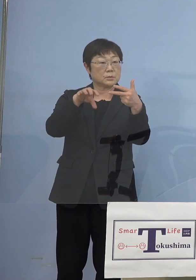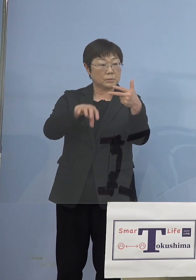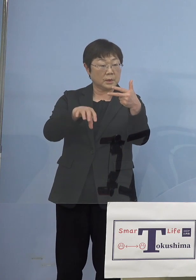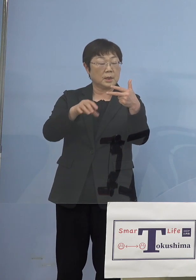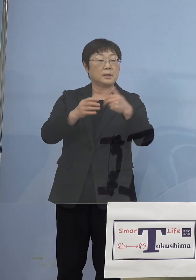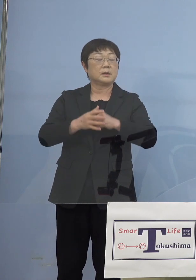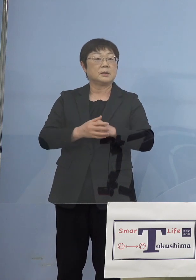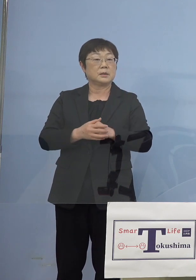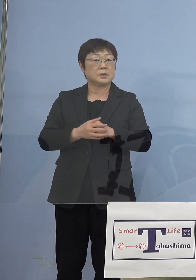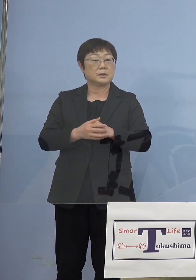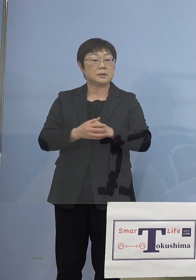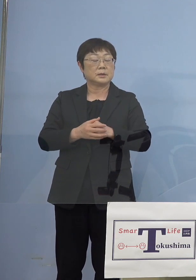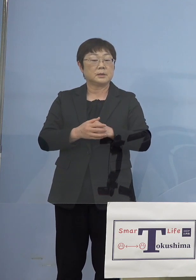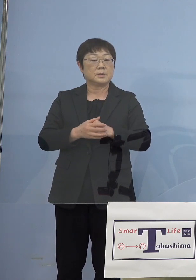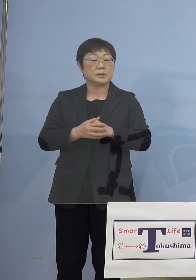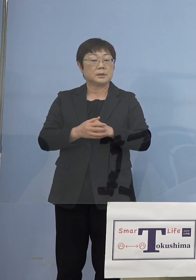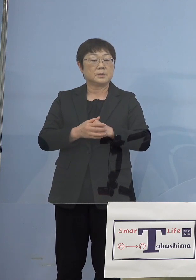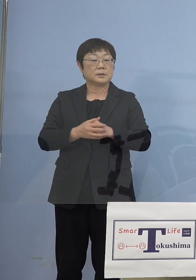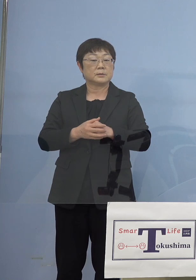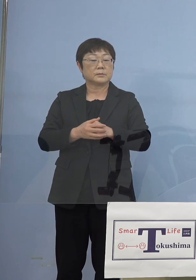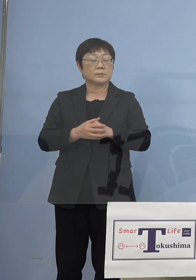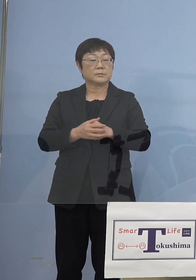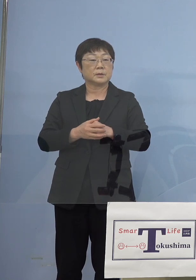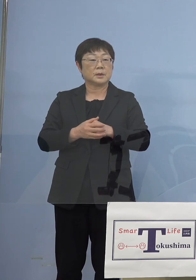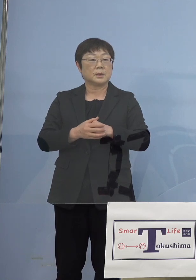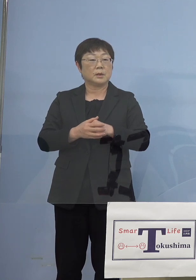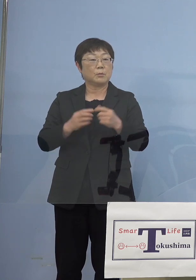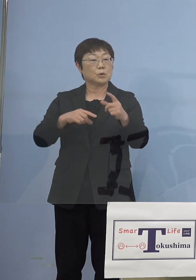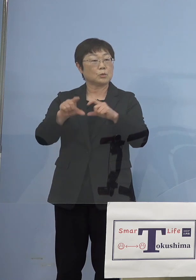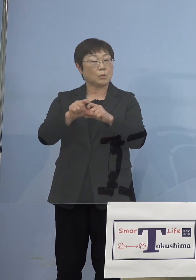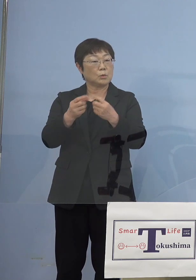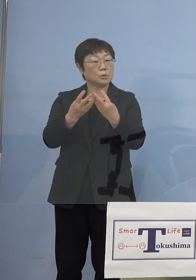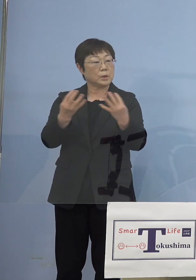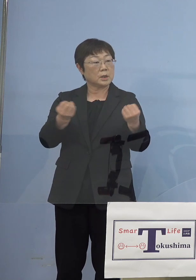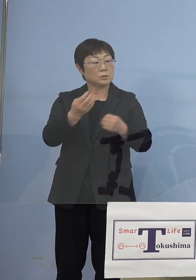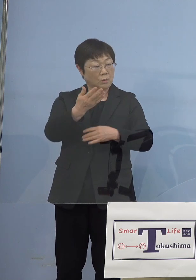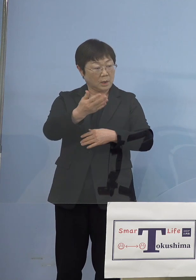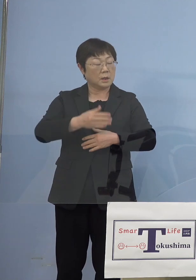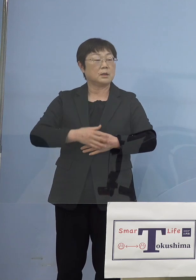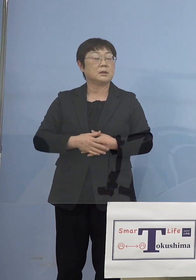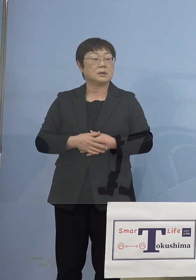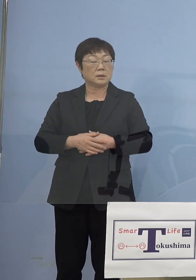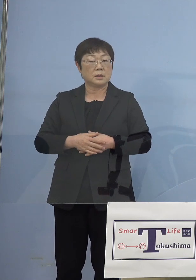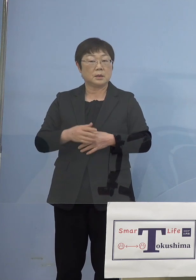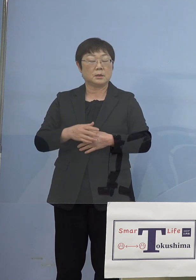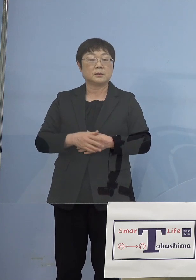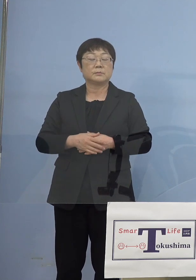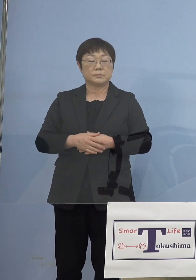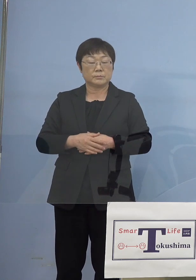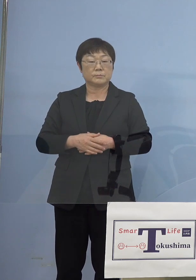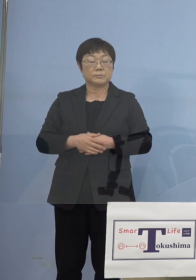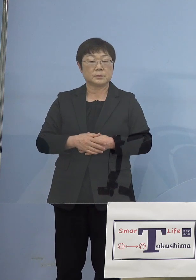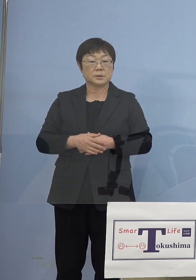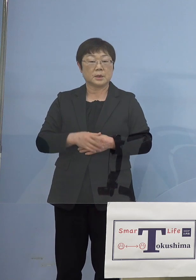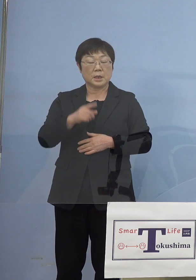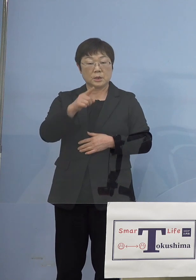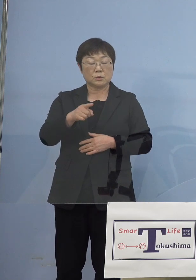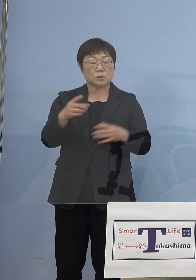もうちょっとあの もういくつか増えるのかなという気もしたんですが （知事） というよりもそれが一つの塊ということで